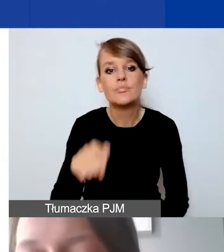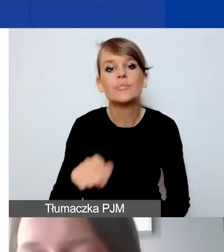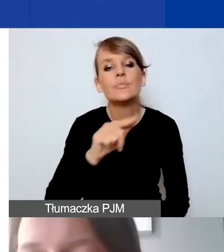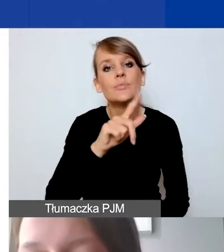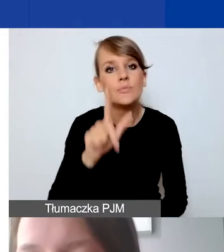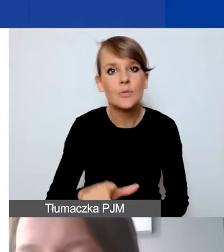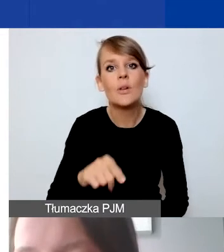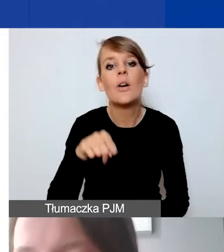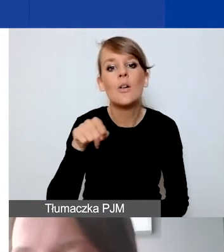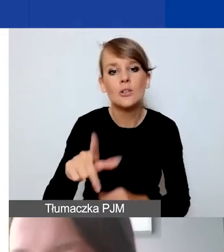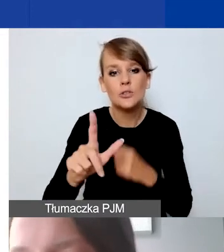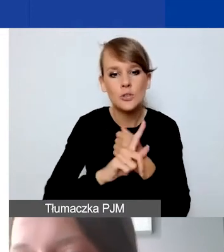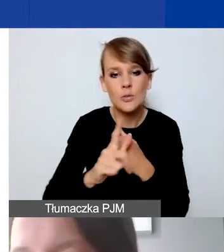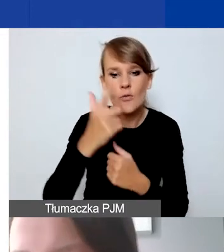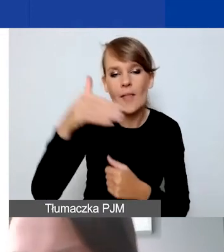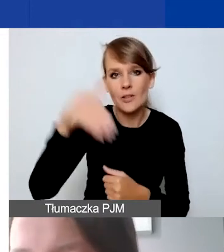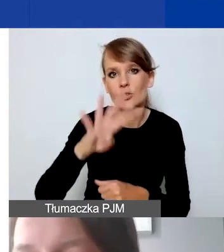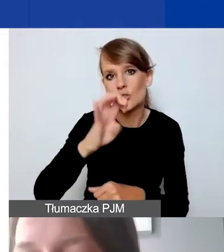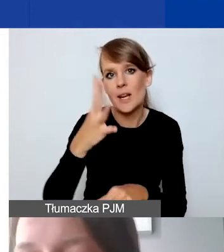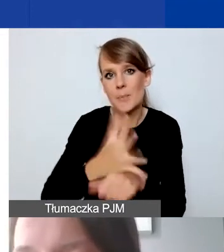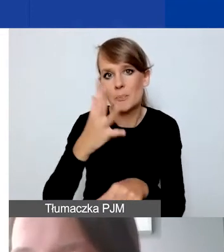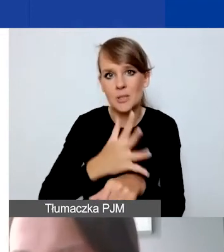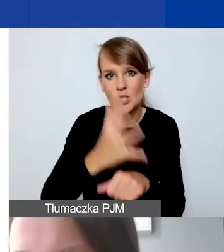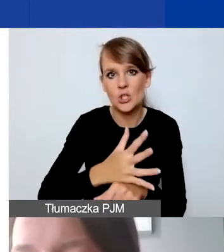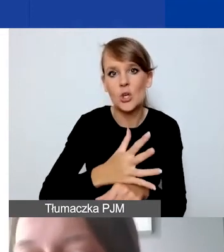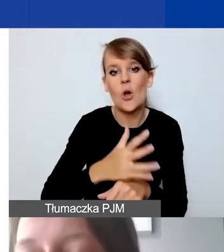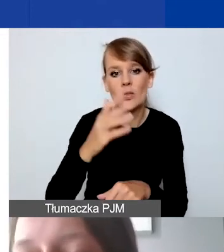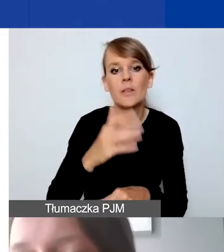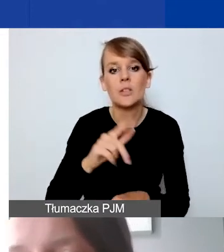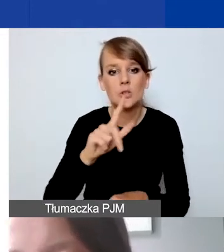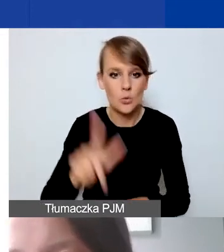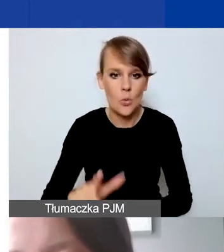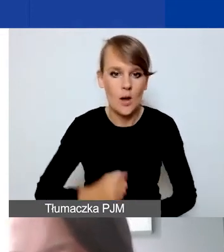72 450 złotych. Miesięcznie to będzie,